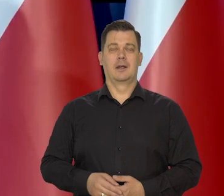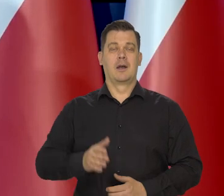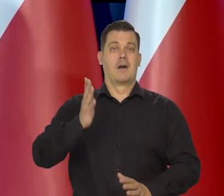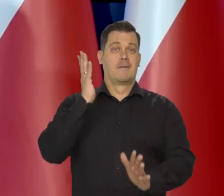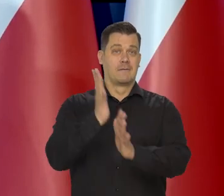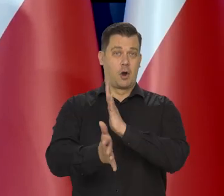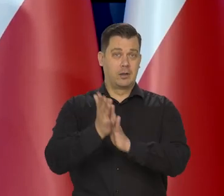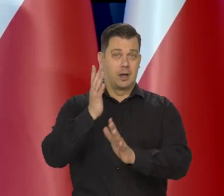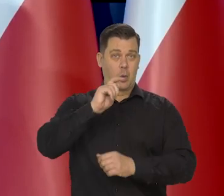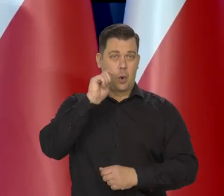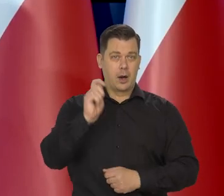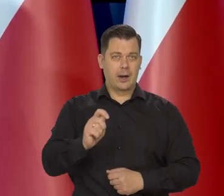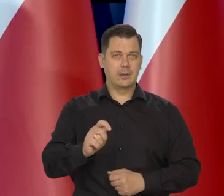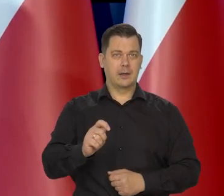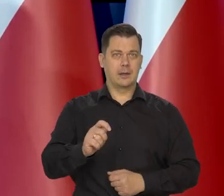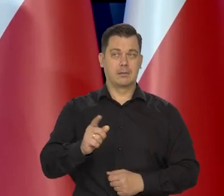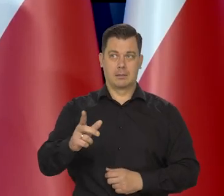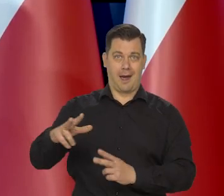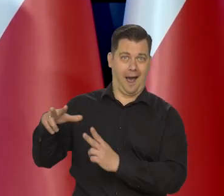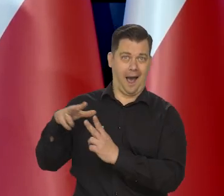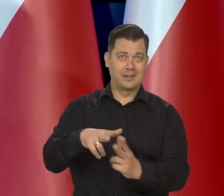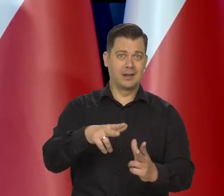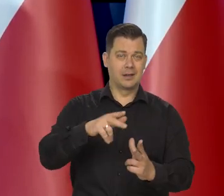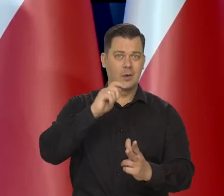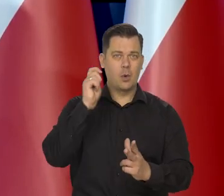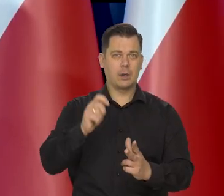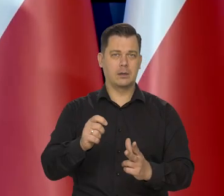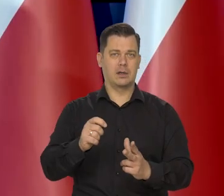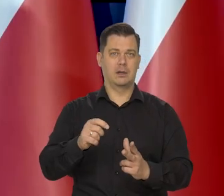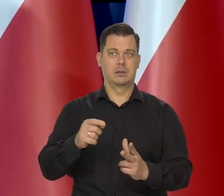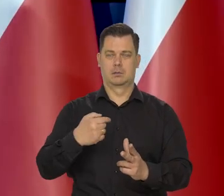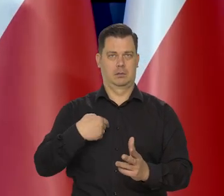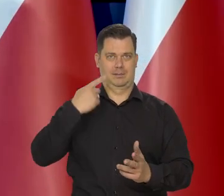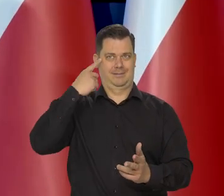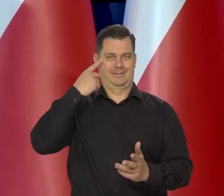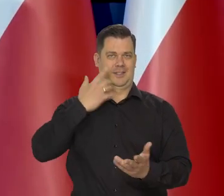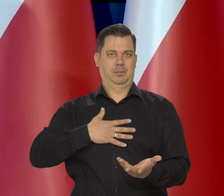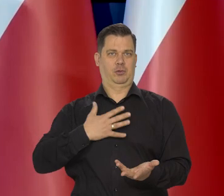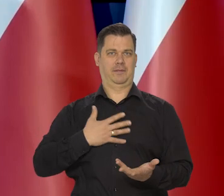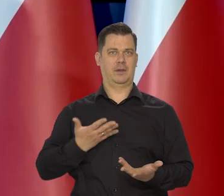Wojna na Ukrainie. Ten atak, nie przyszedł nam do głowy,